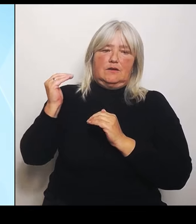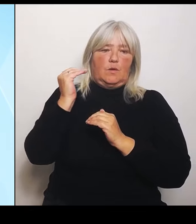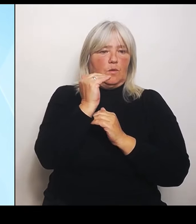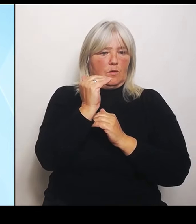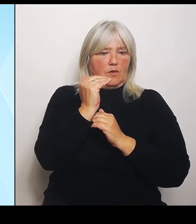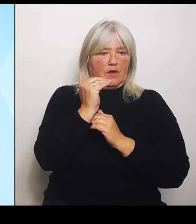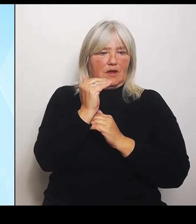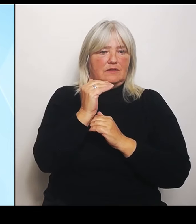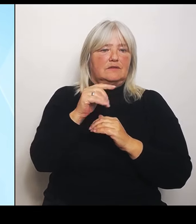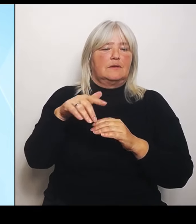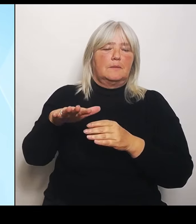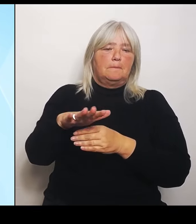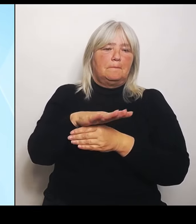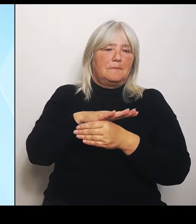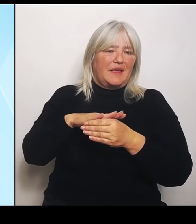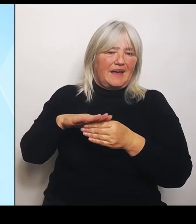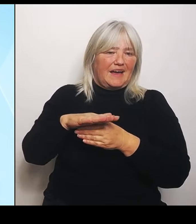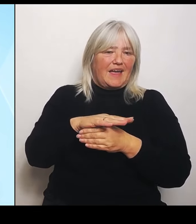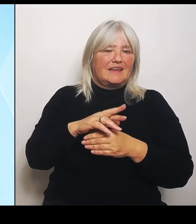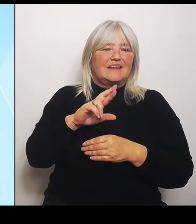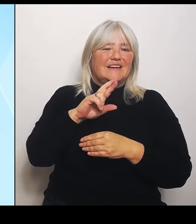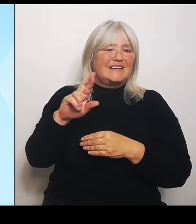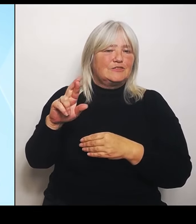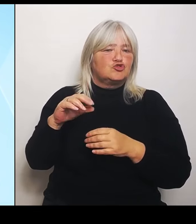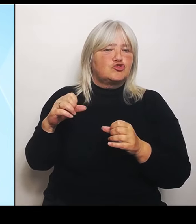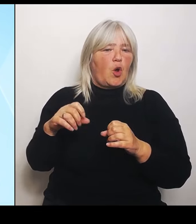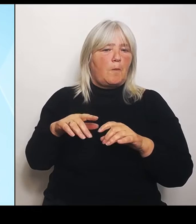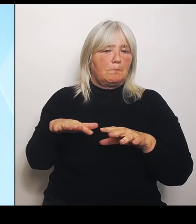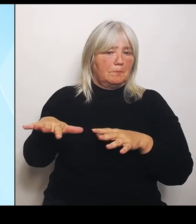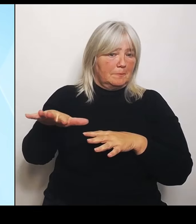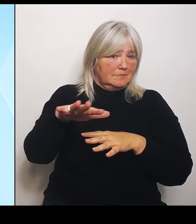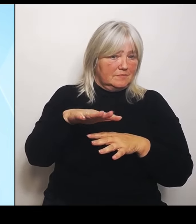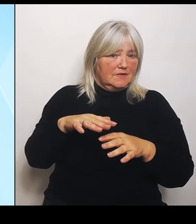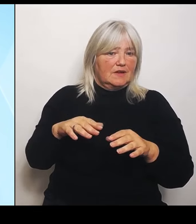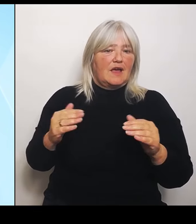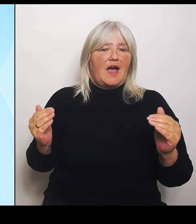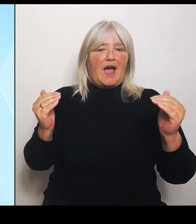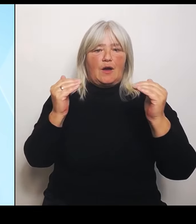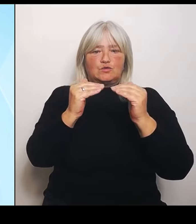Ausgleichssatz von 50 auf 80 %, während gleichzeitig die